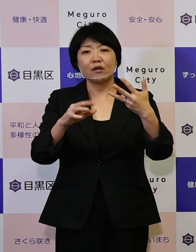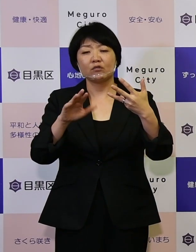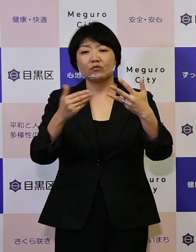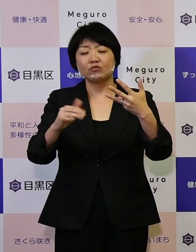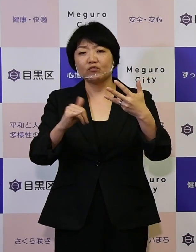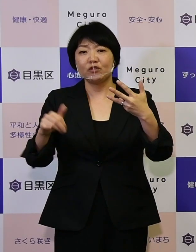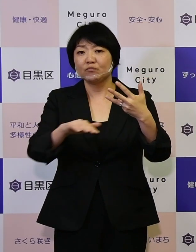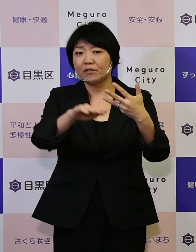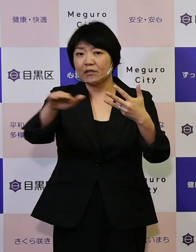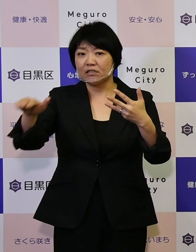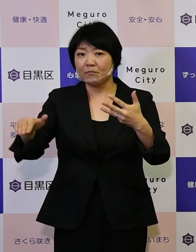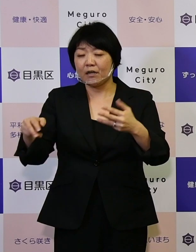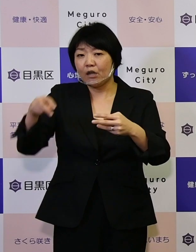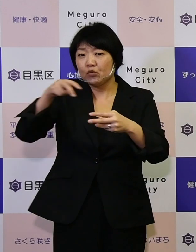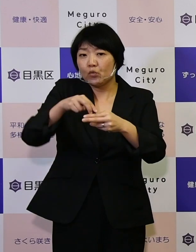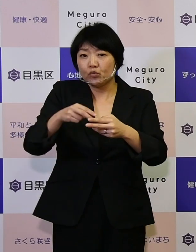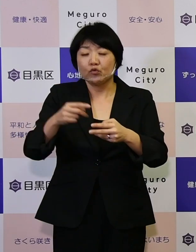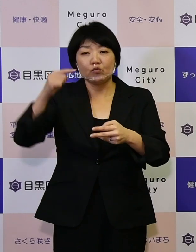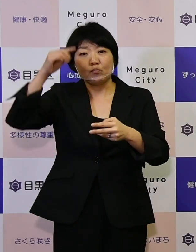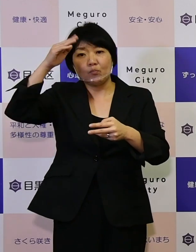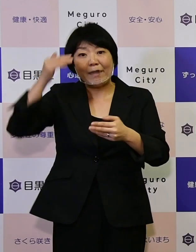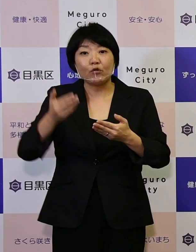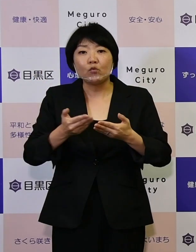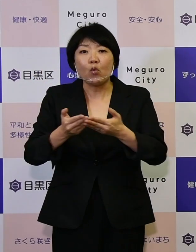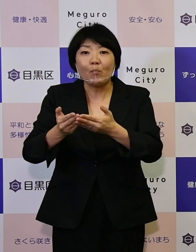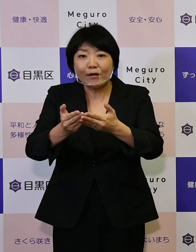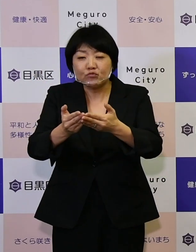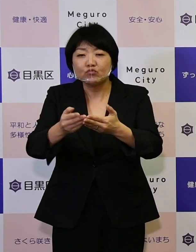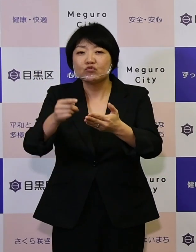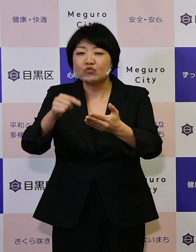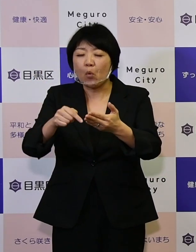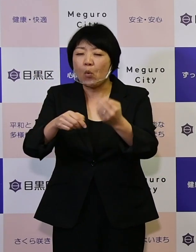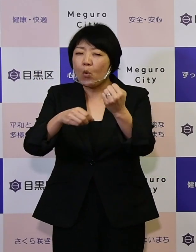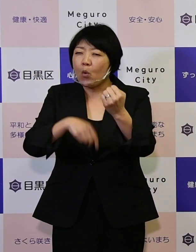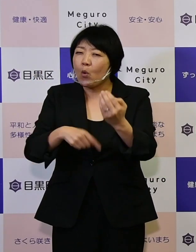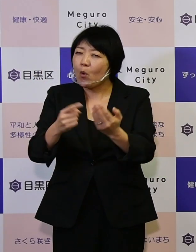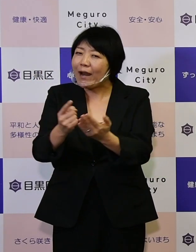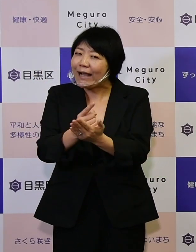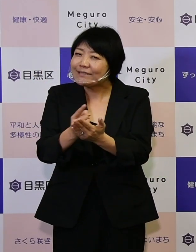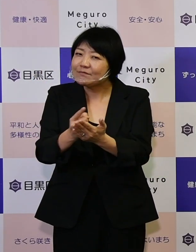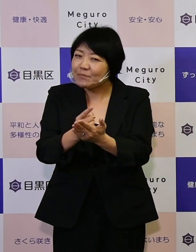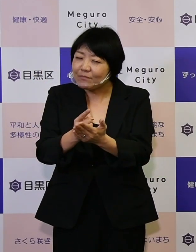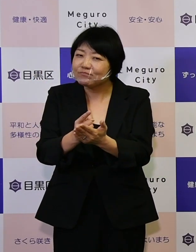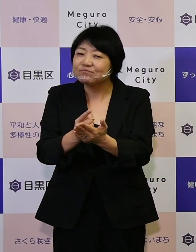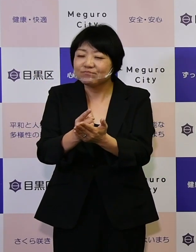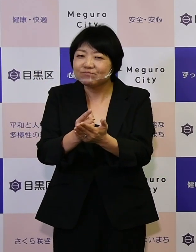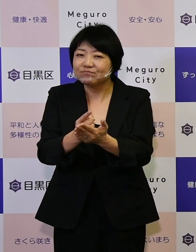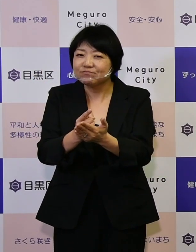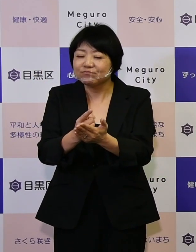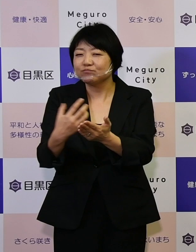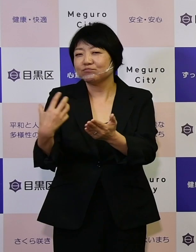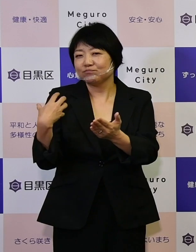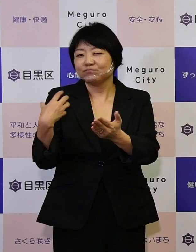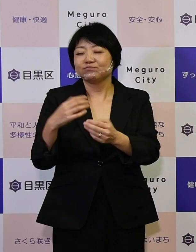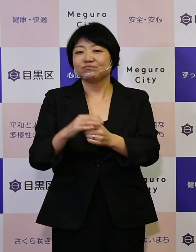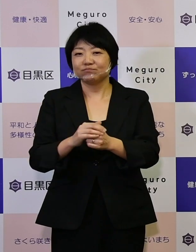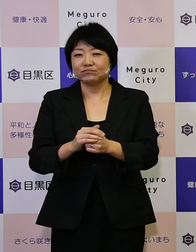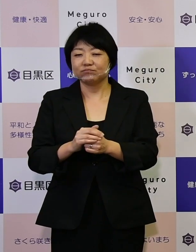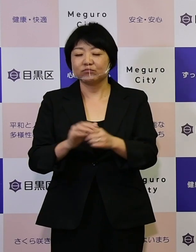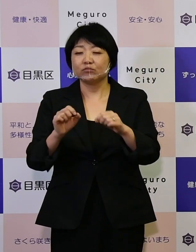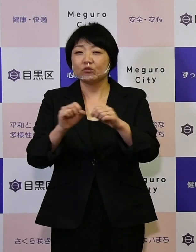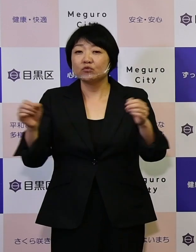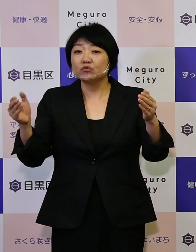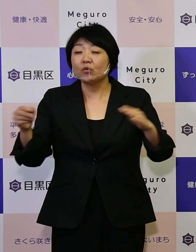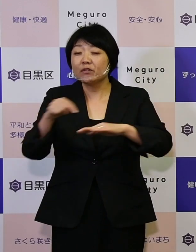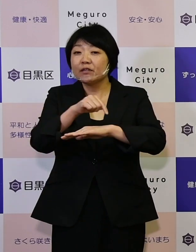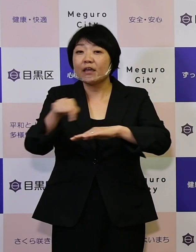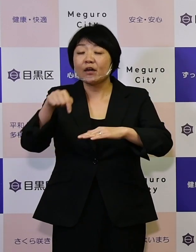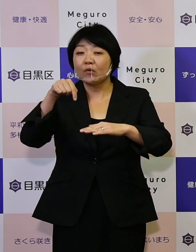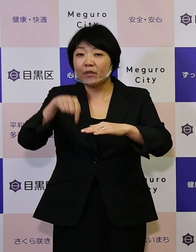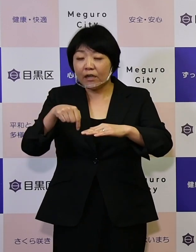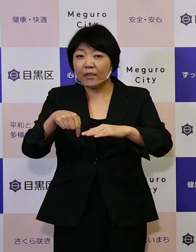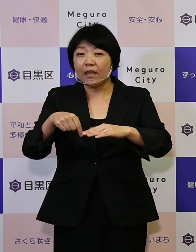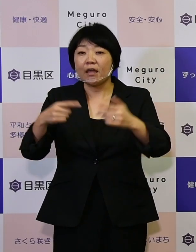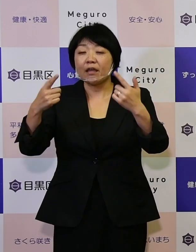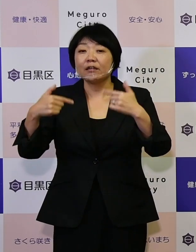目黒丸の羅針盤の役割を担い、 この長期計画で日々区民の皆さまがたに